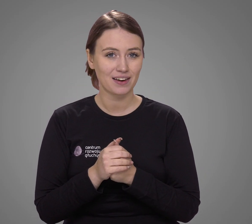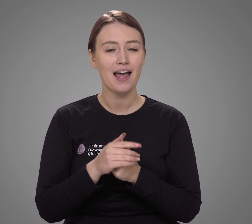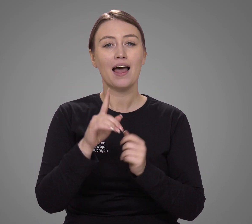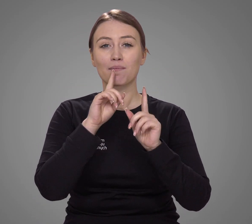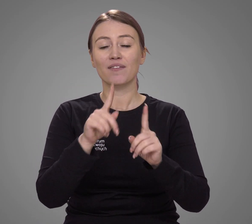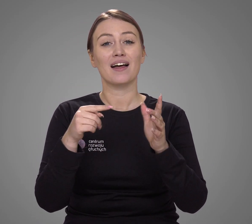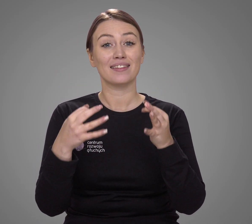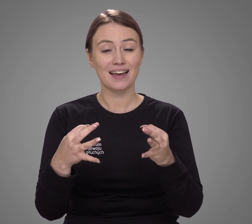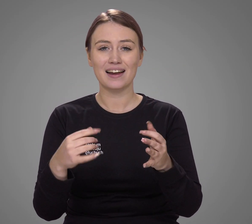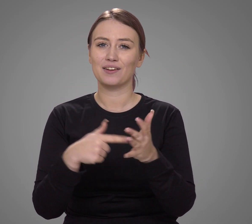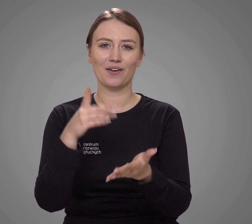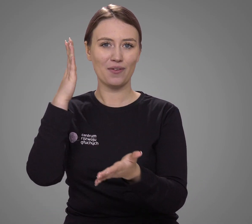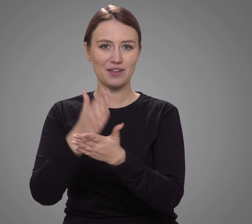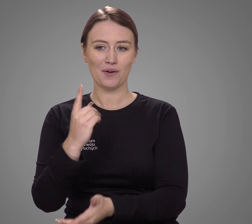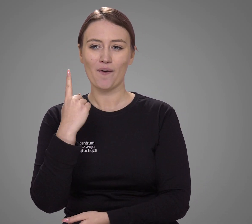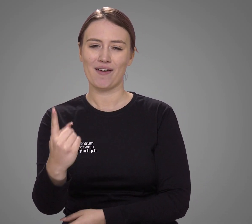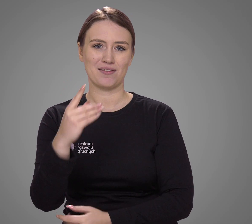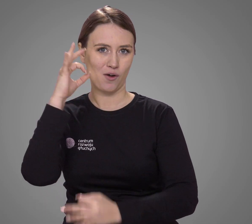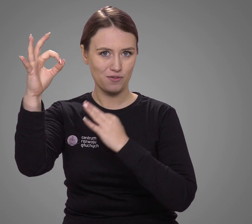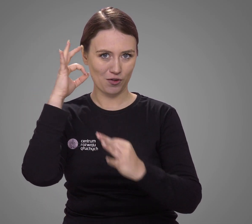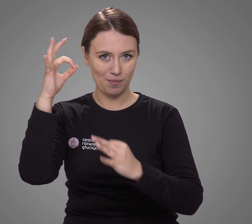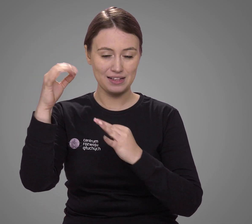Jednak jest to na ten moment jedyne rzetelne źródło informacji,